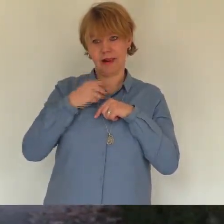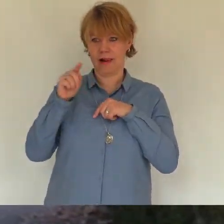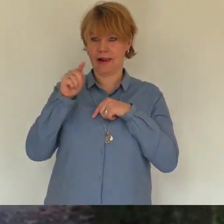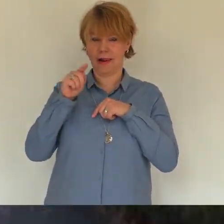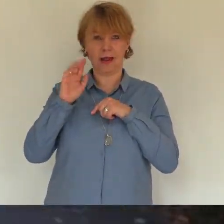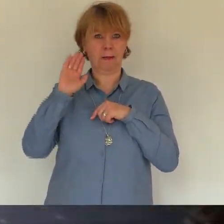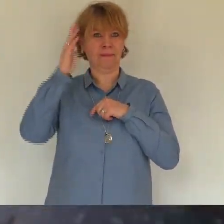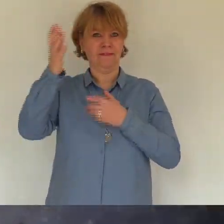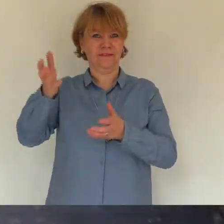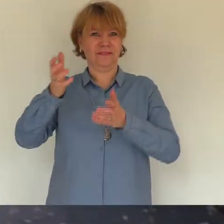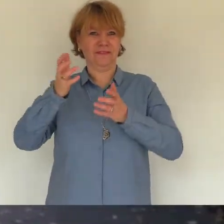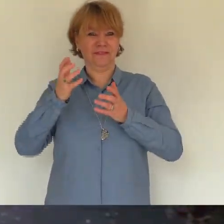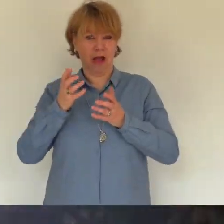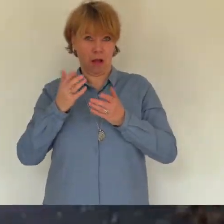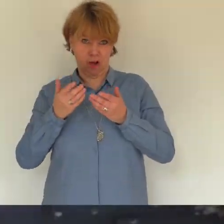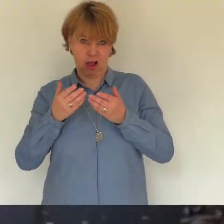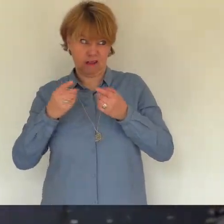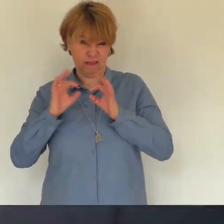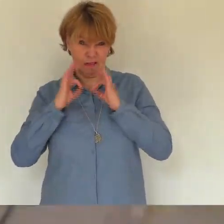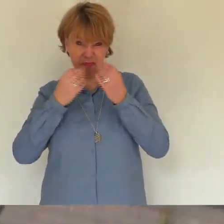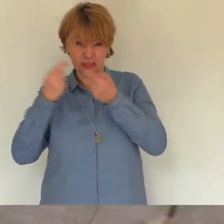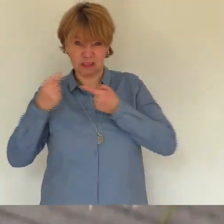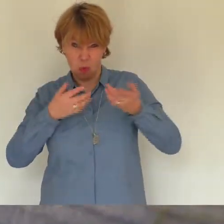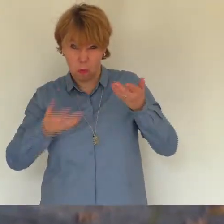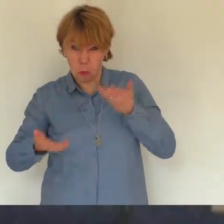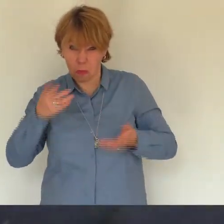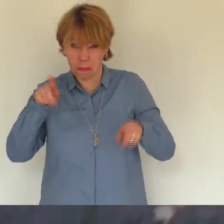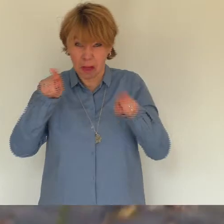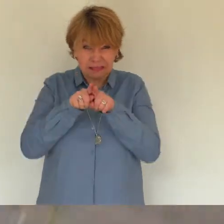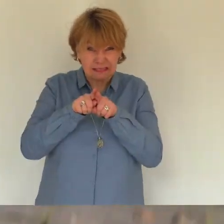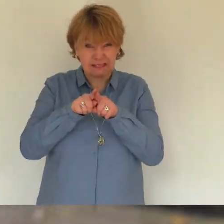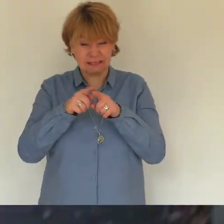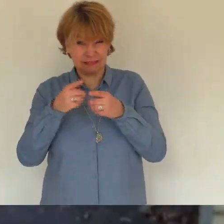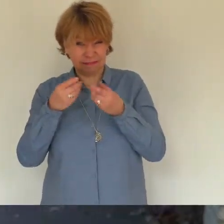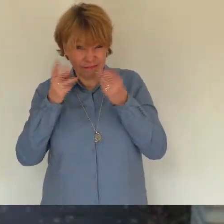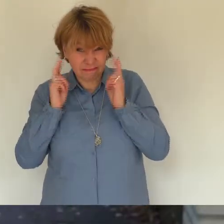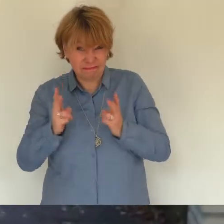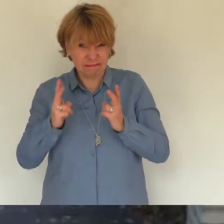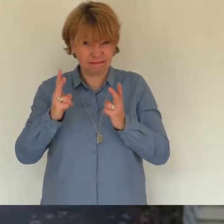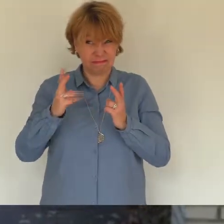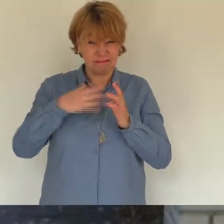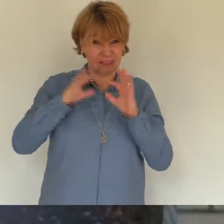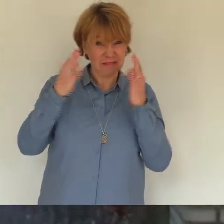in unser leben passt und wie ein deines nach einer kurzen eingewöhnungsphase